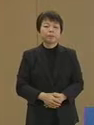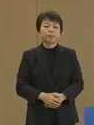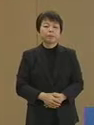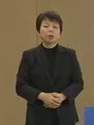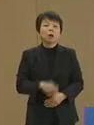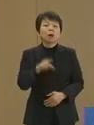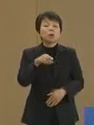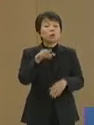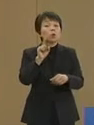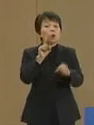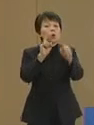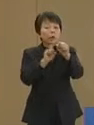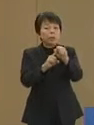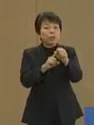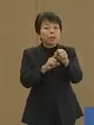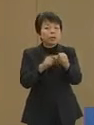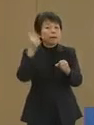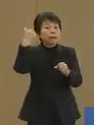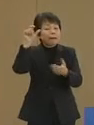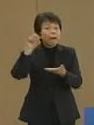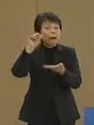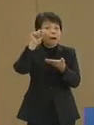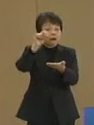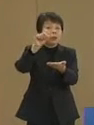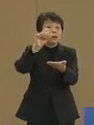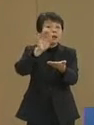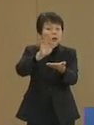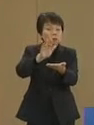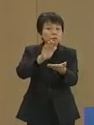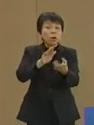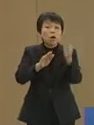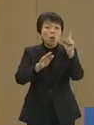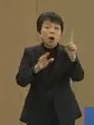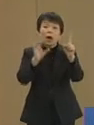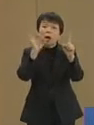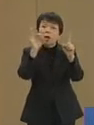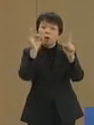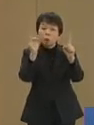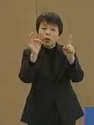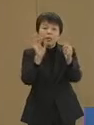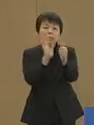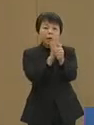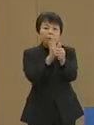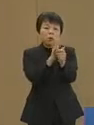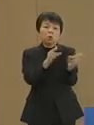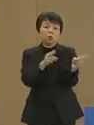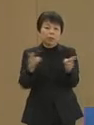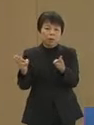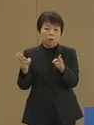そのためにご提案をさせて いただいております―― ワンコイン・サポート制度です